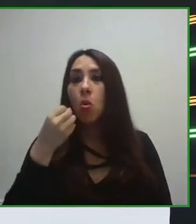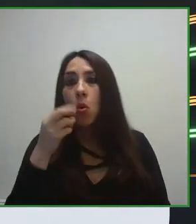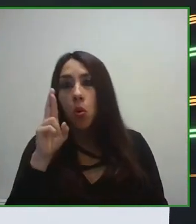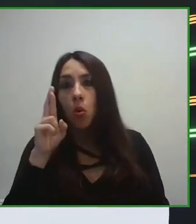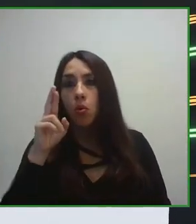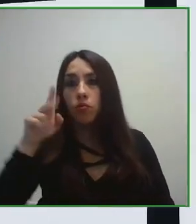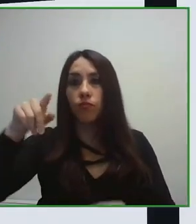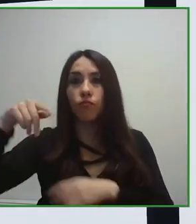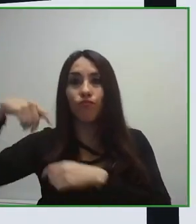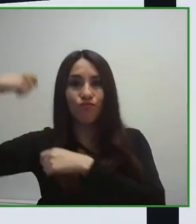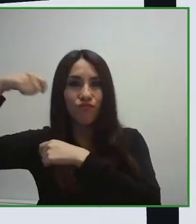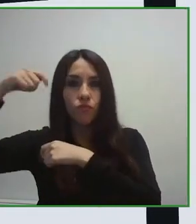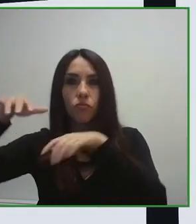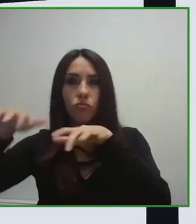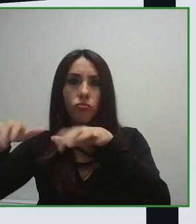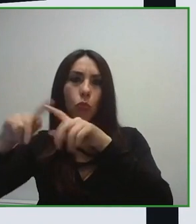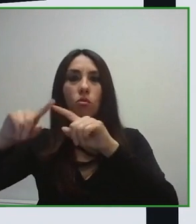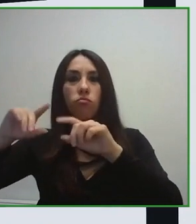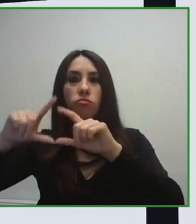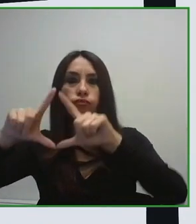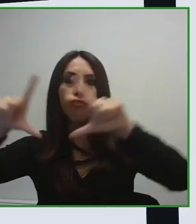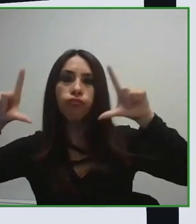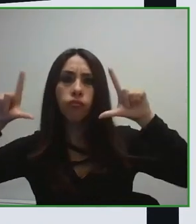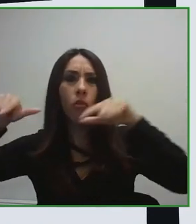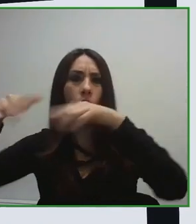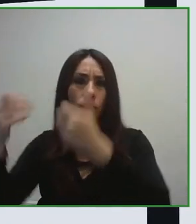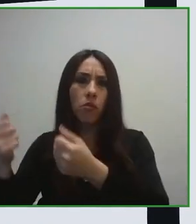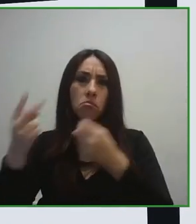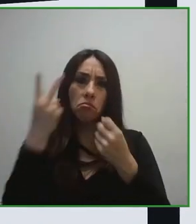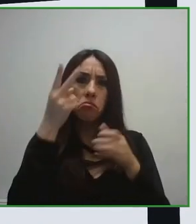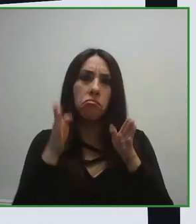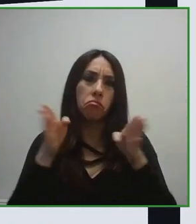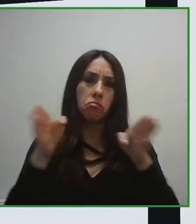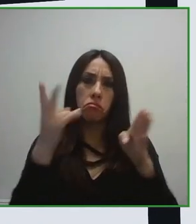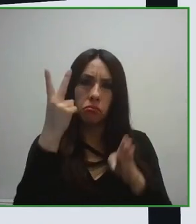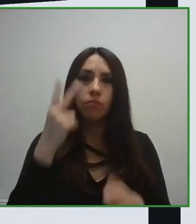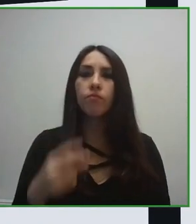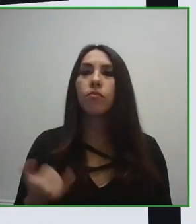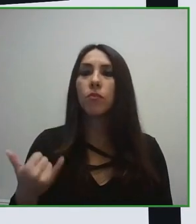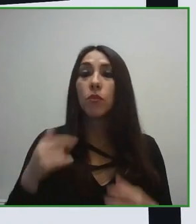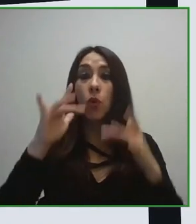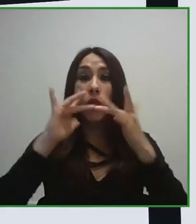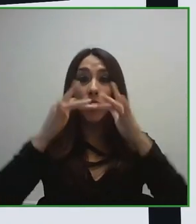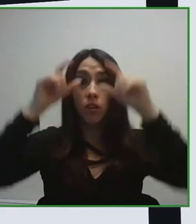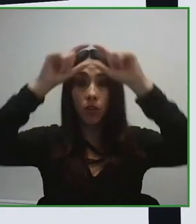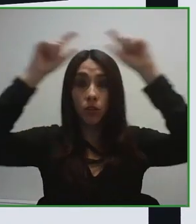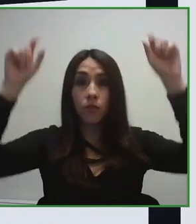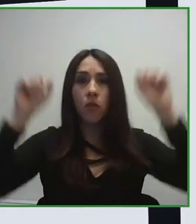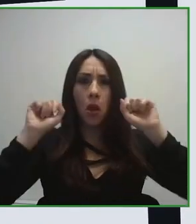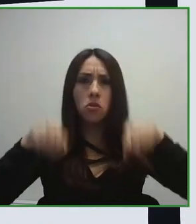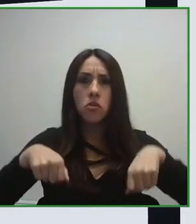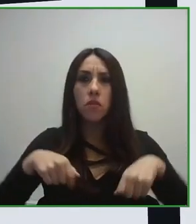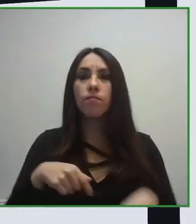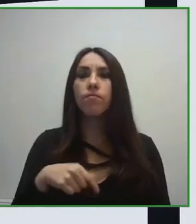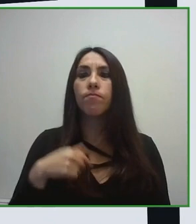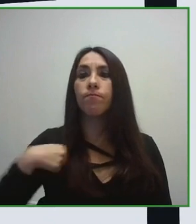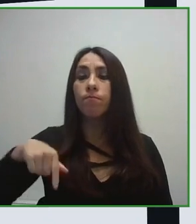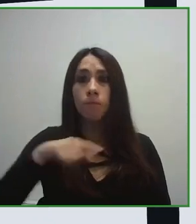el organismo estandarización español. Y nosotros desde la Fundación ONCE hemos desarrollado el trabajo de Project Leader.